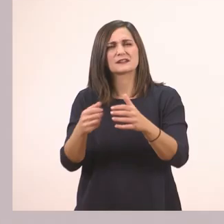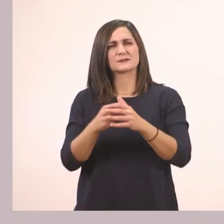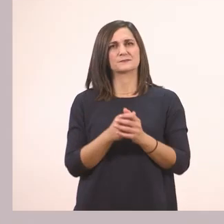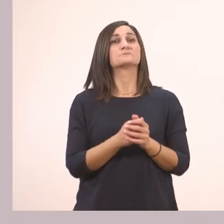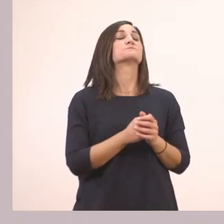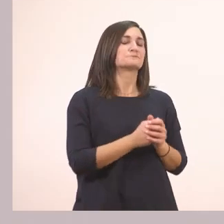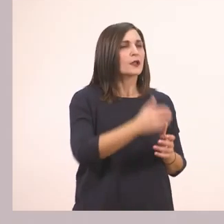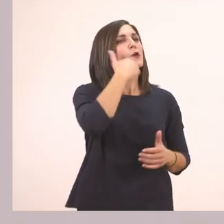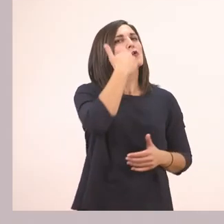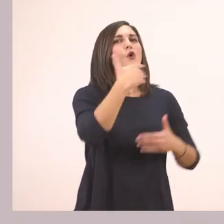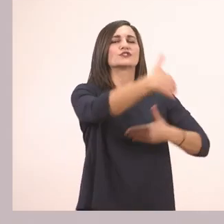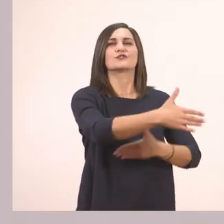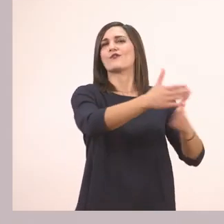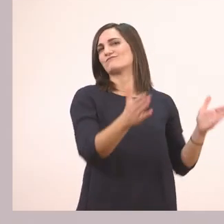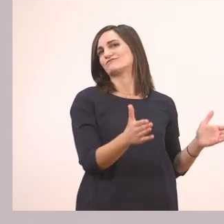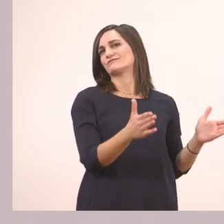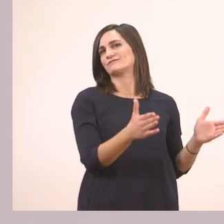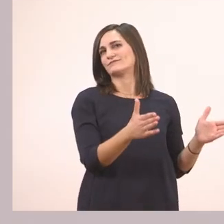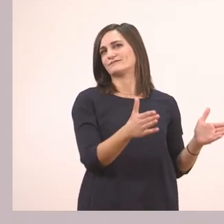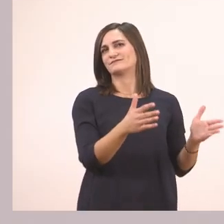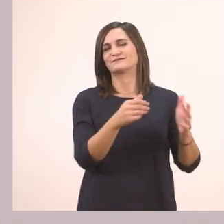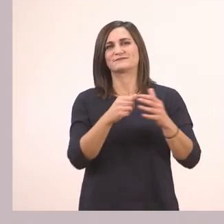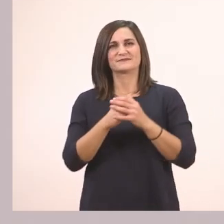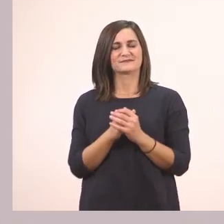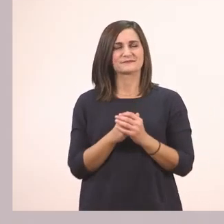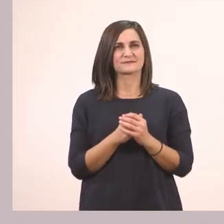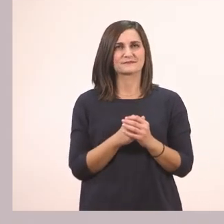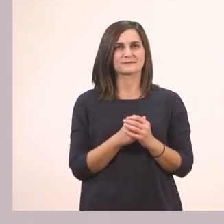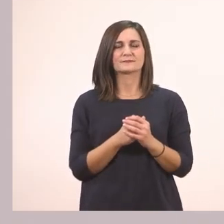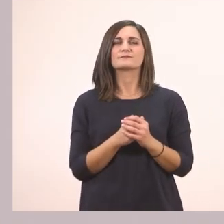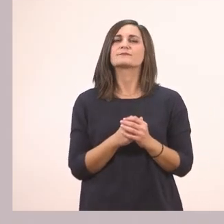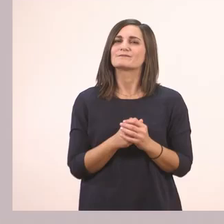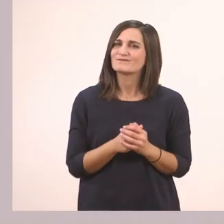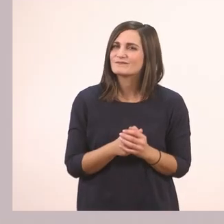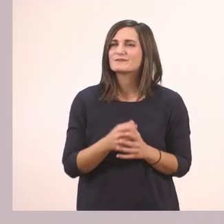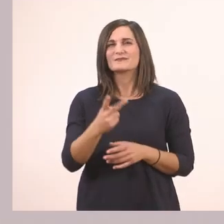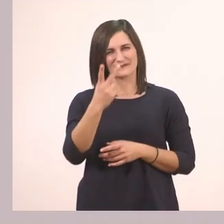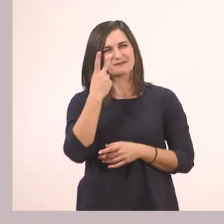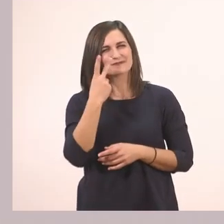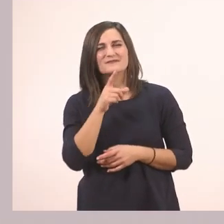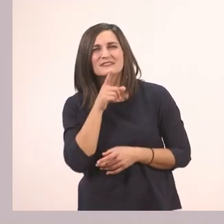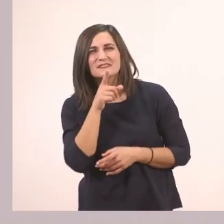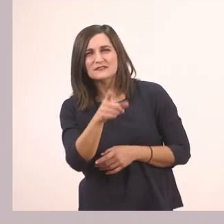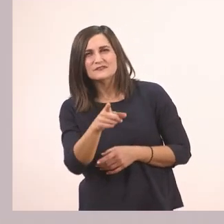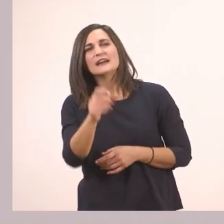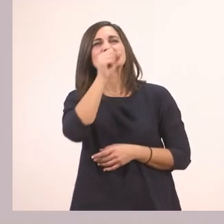Ένα κόκκινο κουτί. Εδώ βλέπετε σε αυτό το τραγουδάκι,